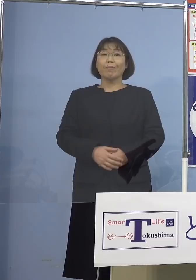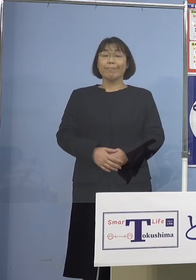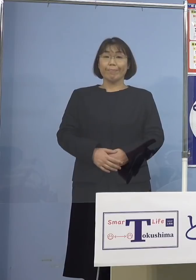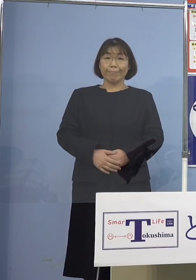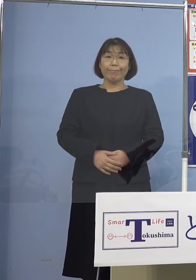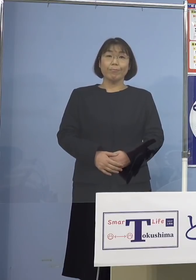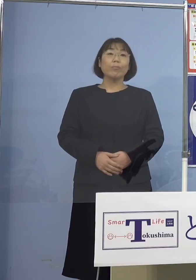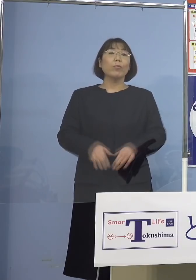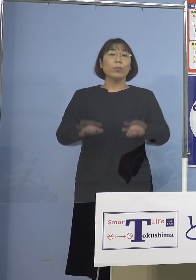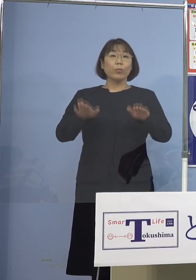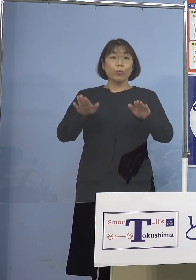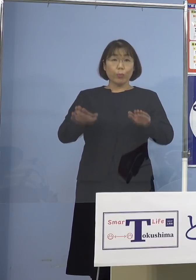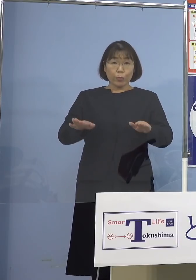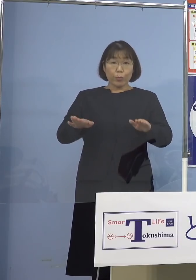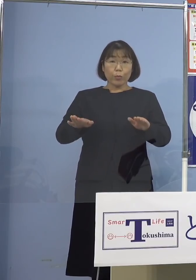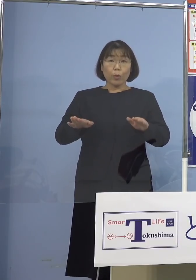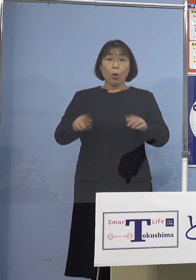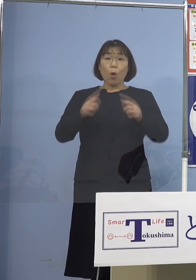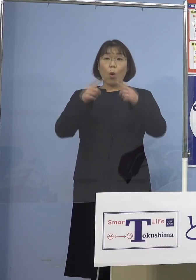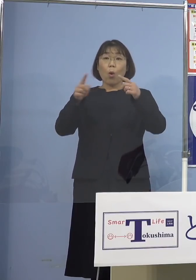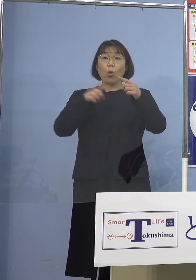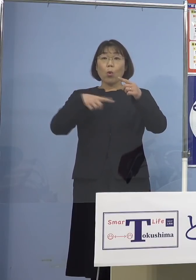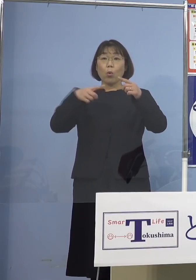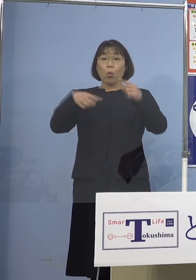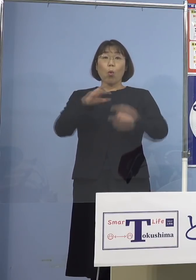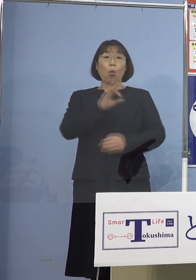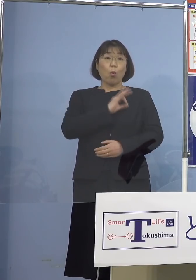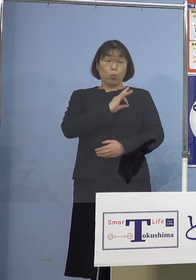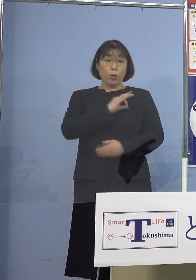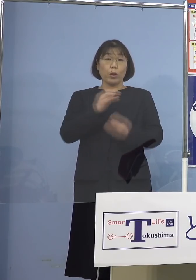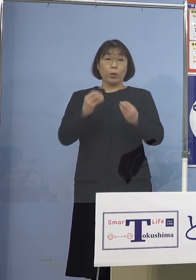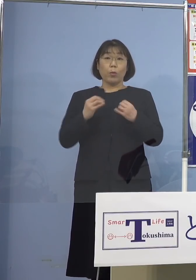（知事） 今日公務員の方々、感染者の中で